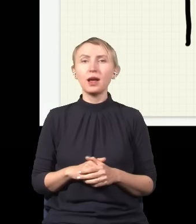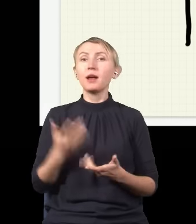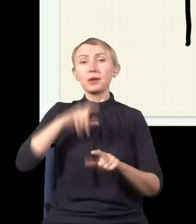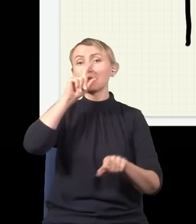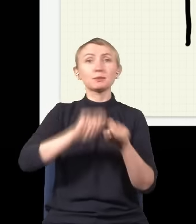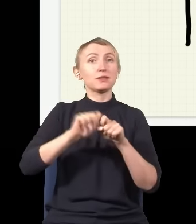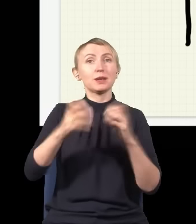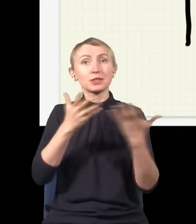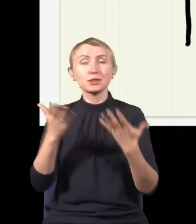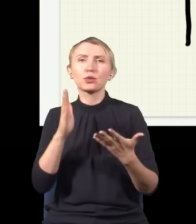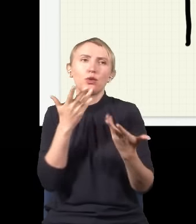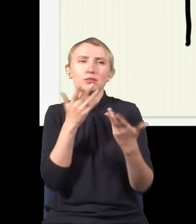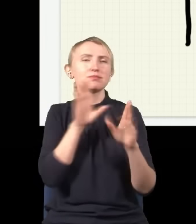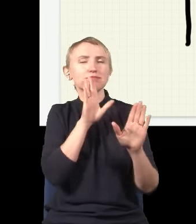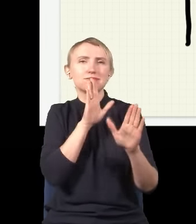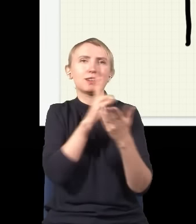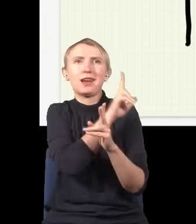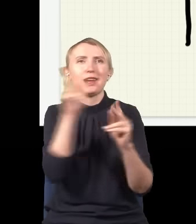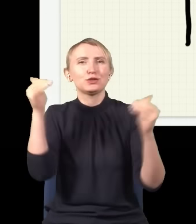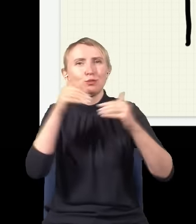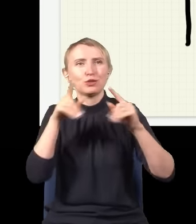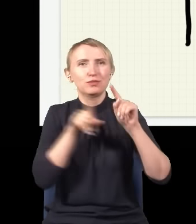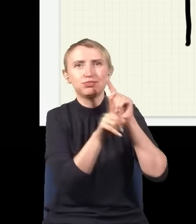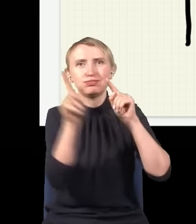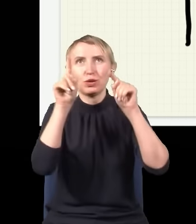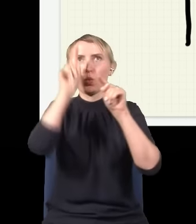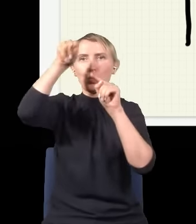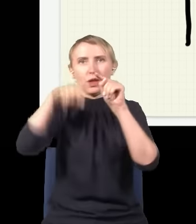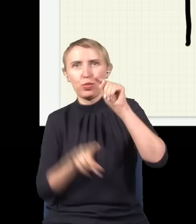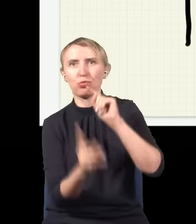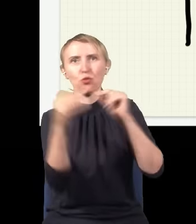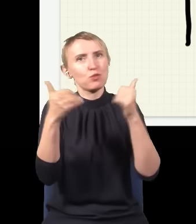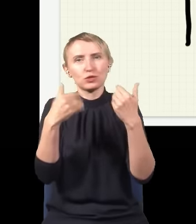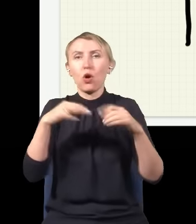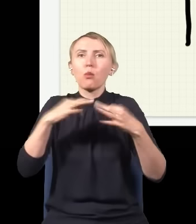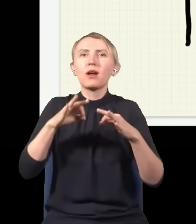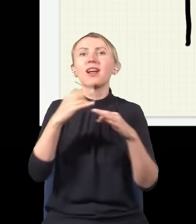to on zachowuje się tak, jakby przed każdą możliwą drogą, zarówno górą, jak i dołem, te dwie fale tego fotonu